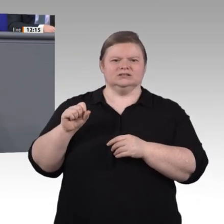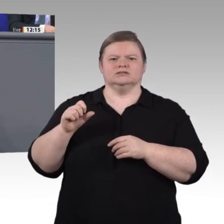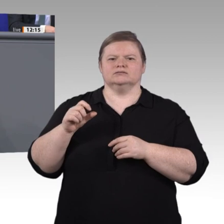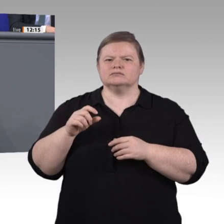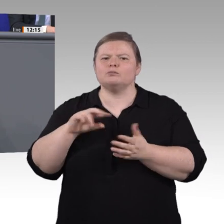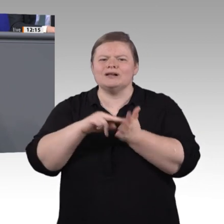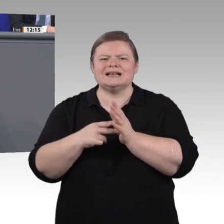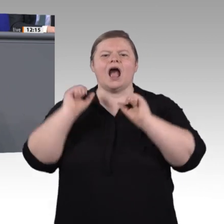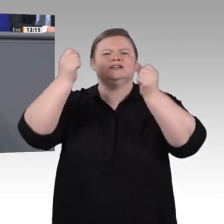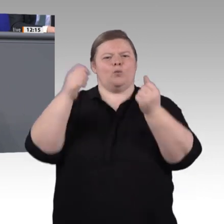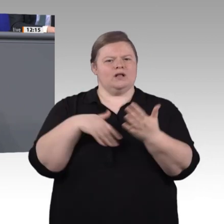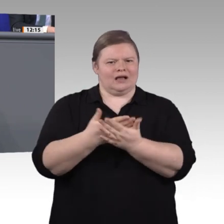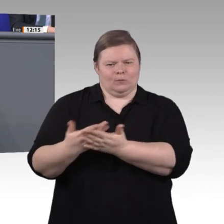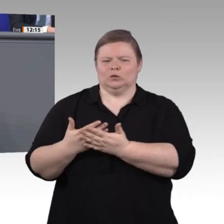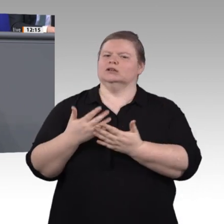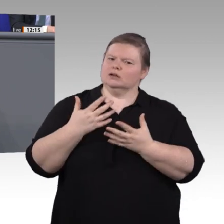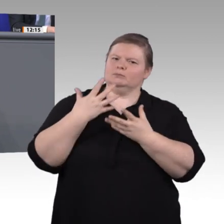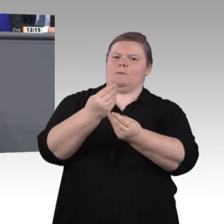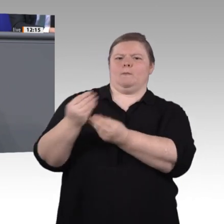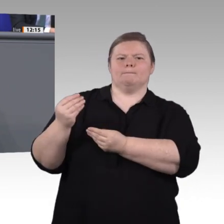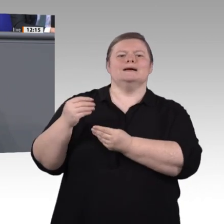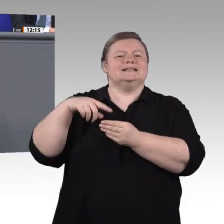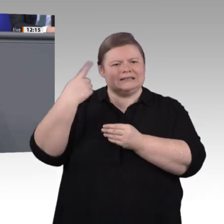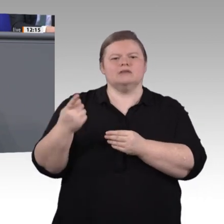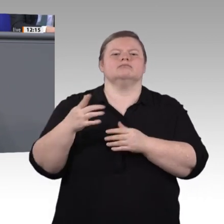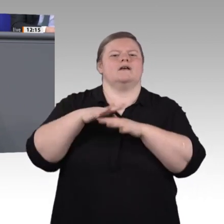noch einen Meisterabschluss. Doch ungeachtet dieser hybriden oder integrierenden Ausbildungen